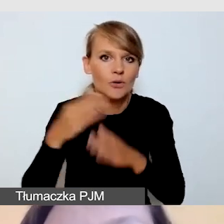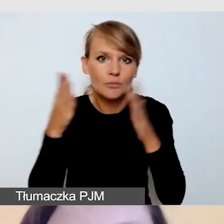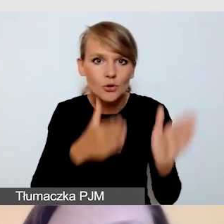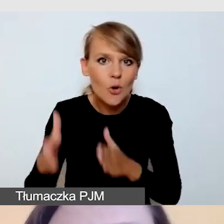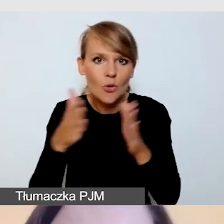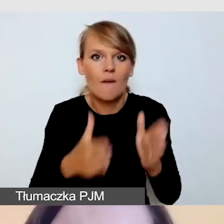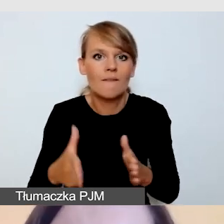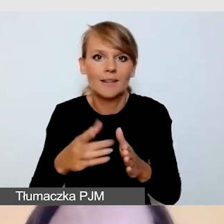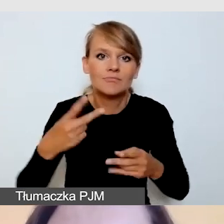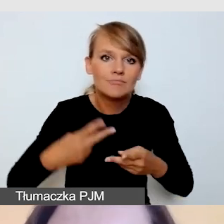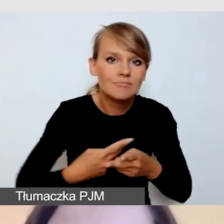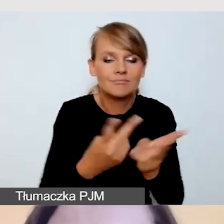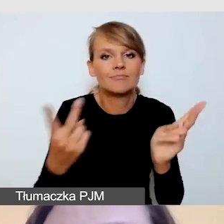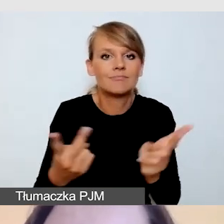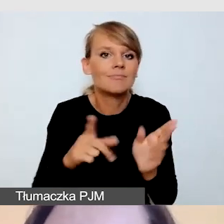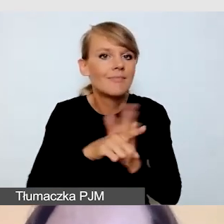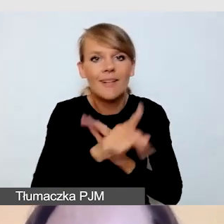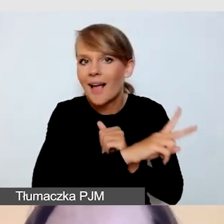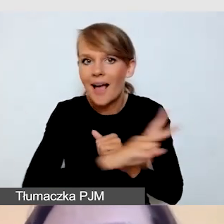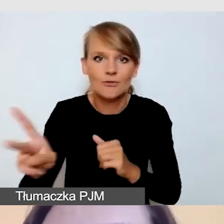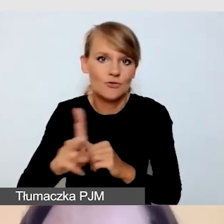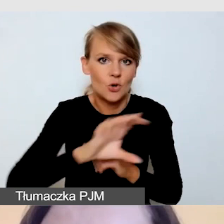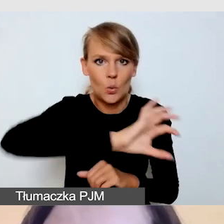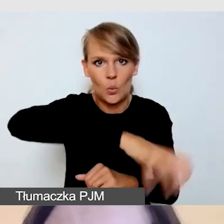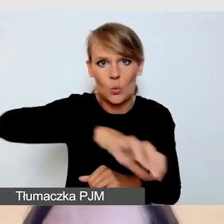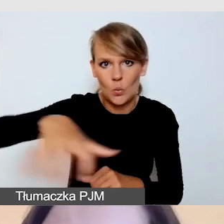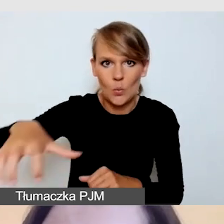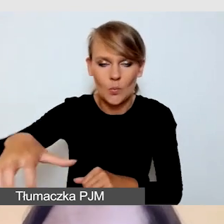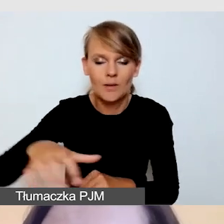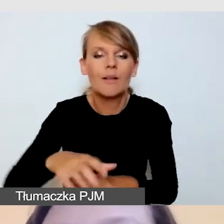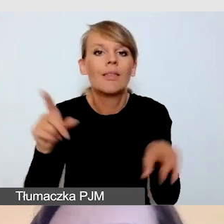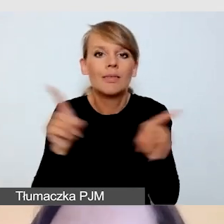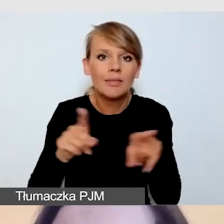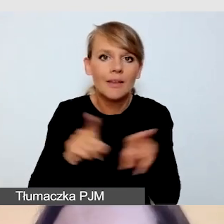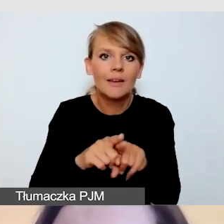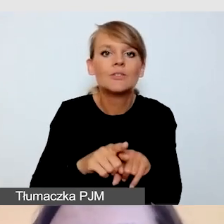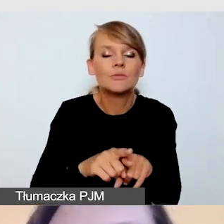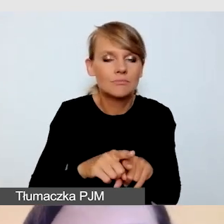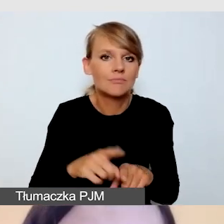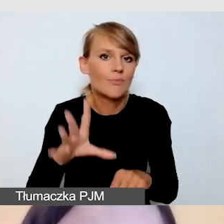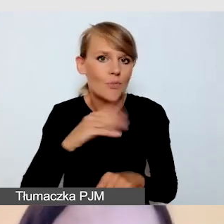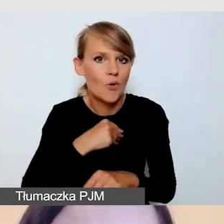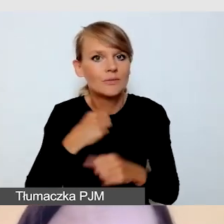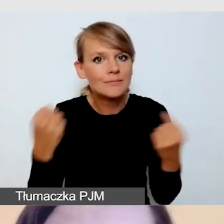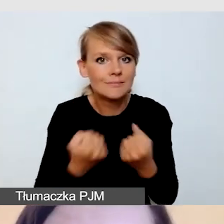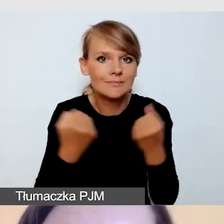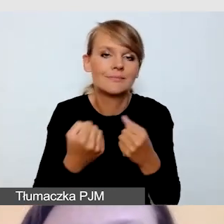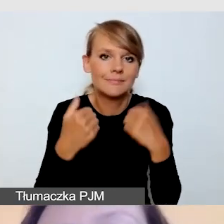i jednocześnie, aby zadbać o dostępność. W tym wypadku nie robimy już napisów na żywo,